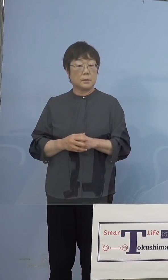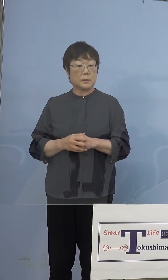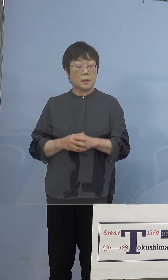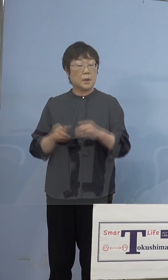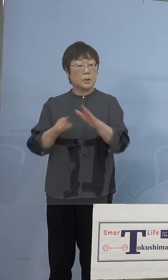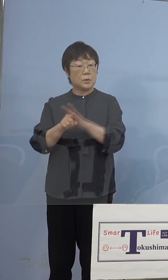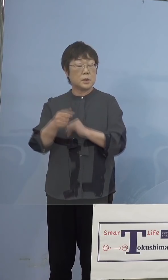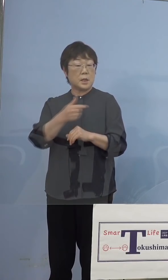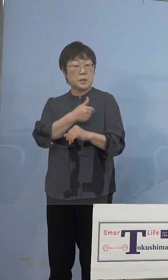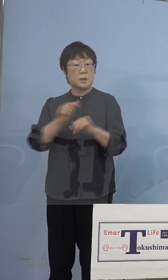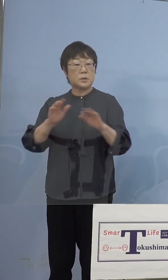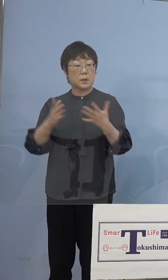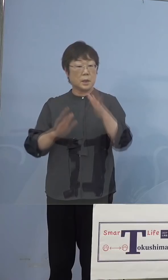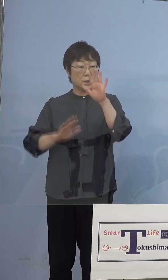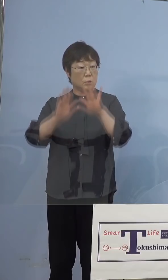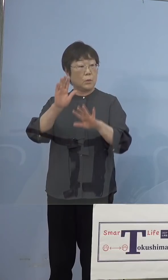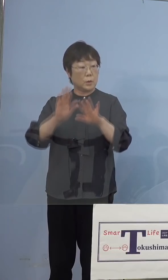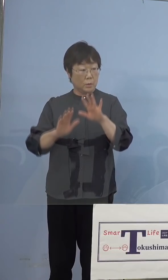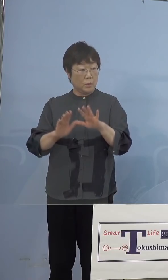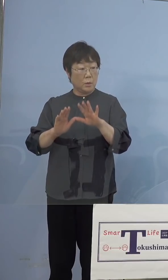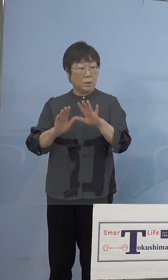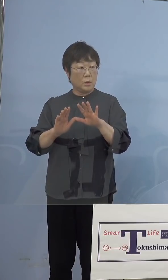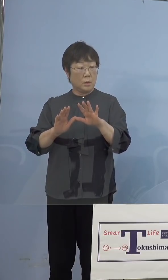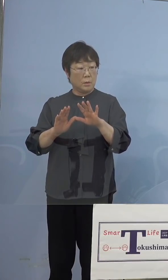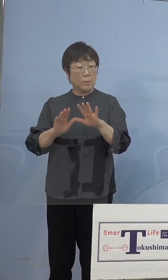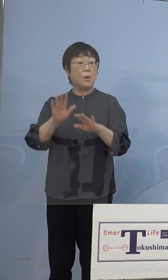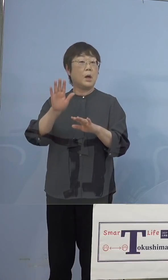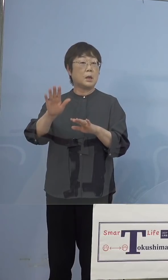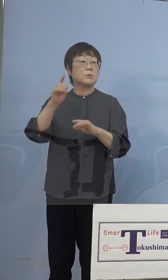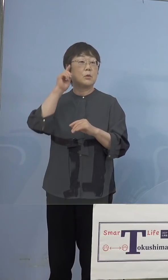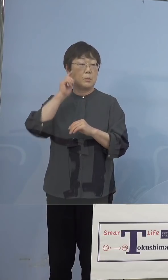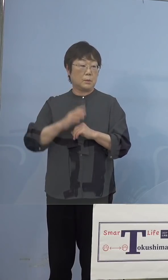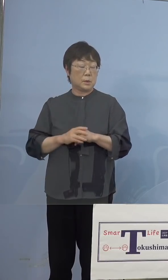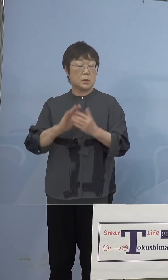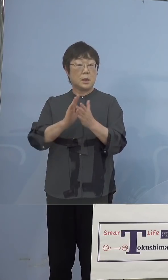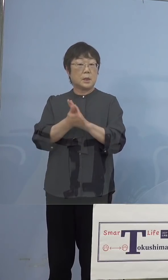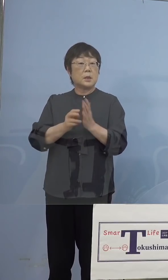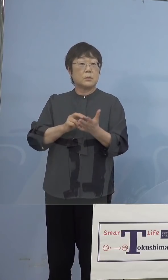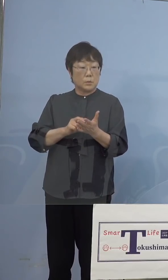受けていない状態という可能性も あると思うのですが、県では従事して